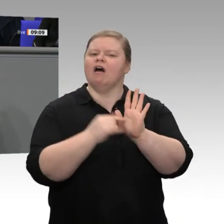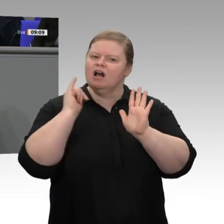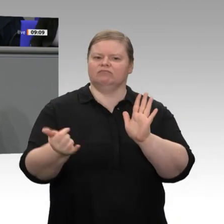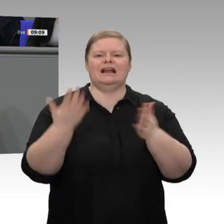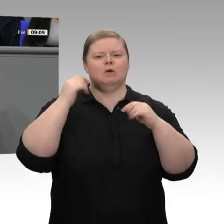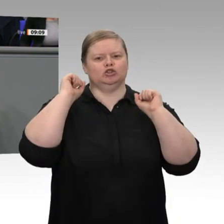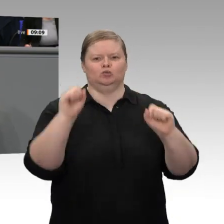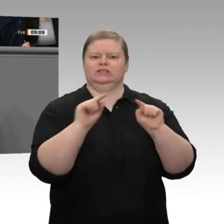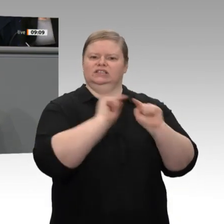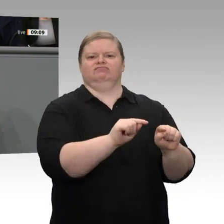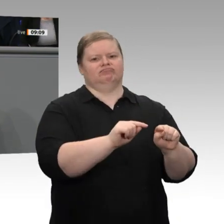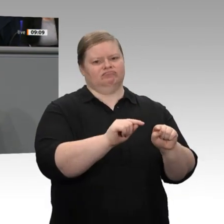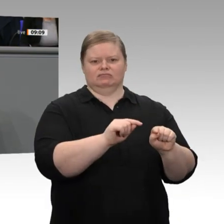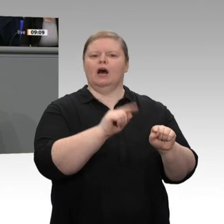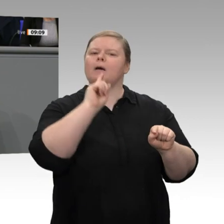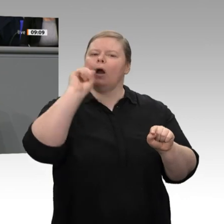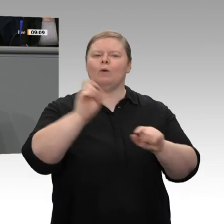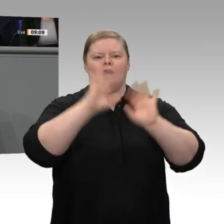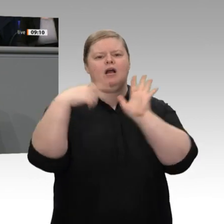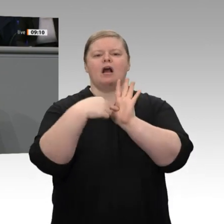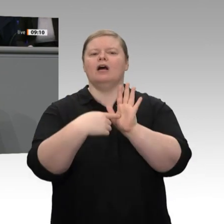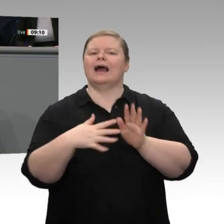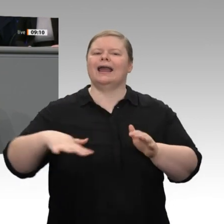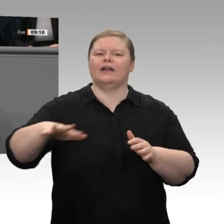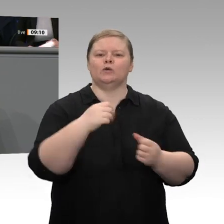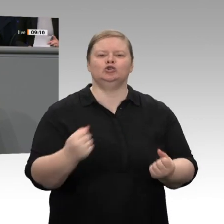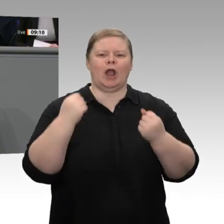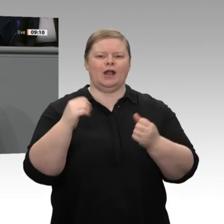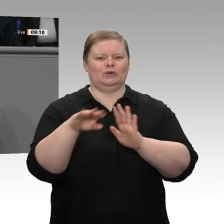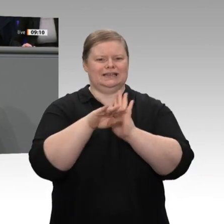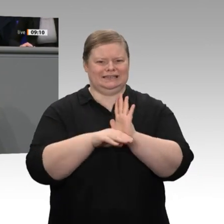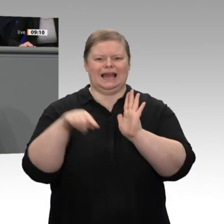nicht im Stich. Wir lassen das Mitteldeutsche Revier, die Lausitz und das Rheinische Revier